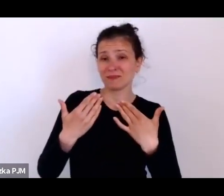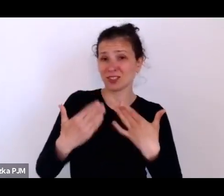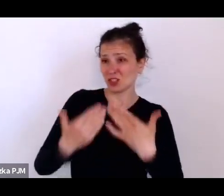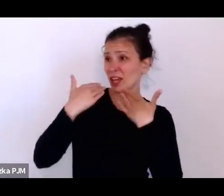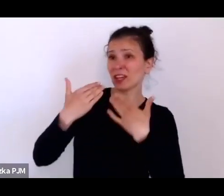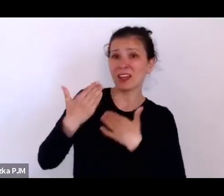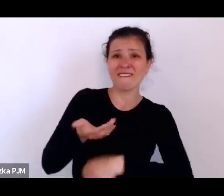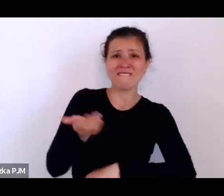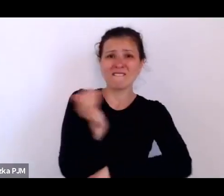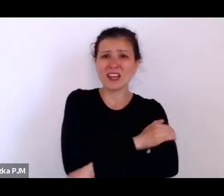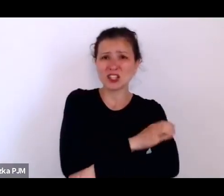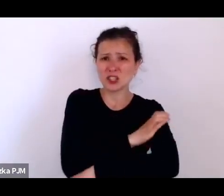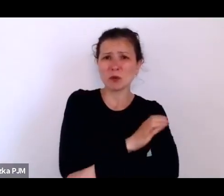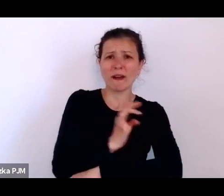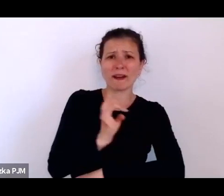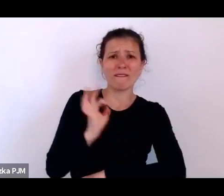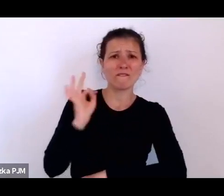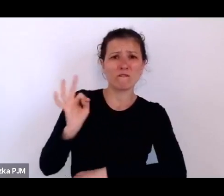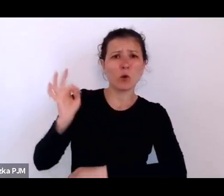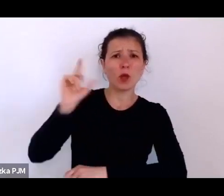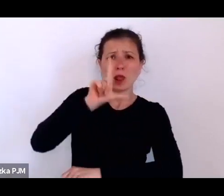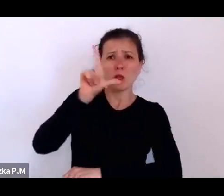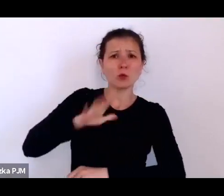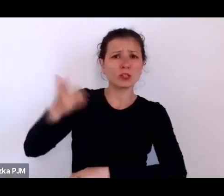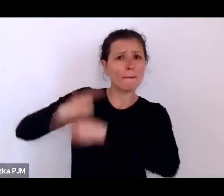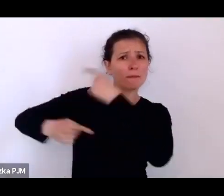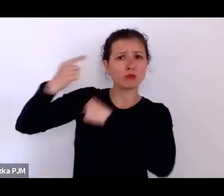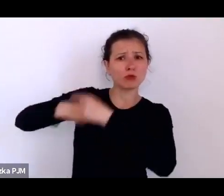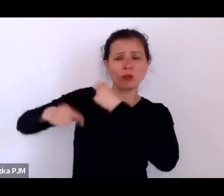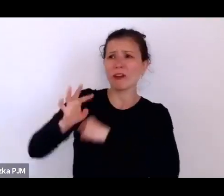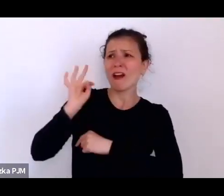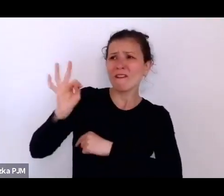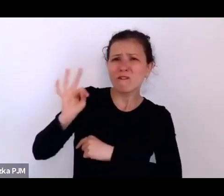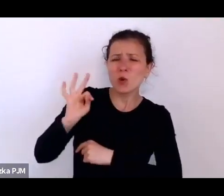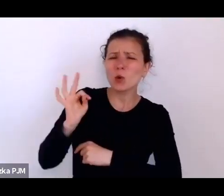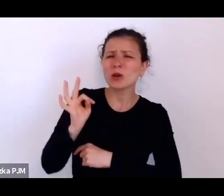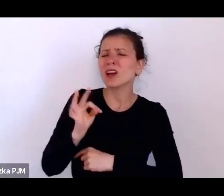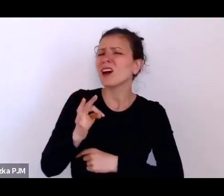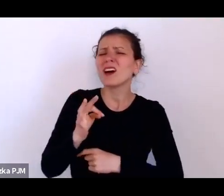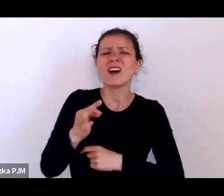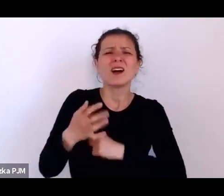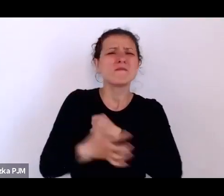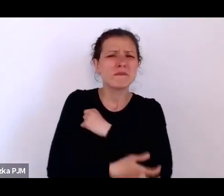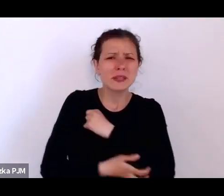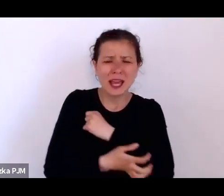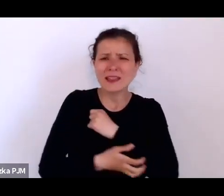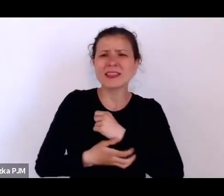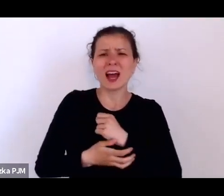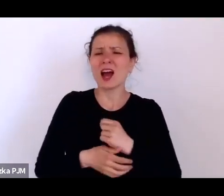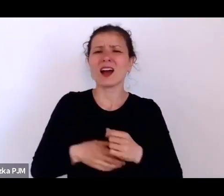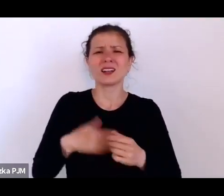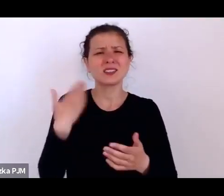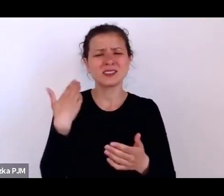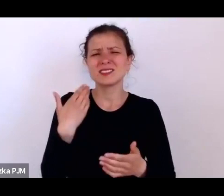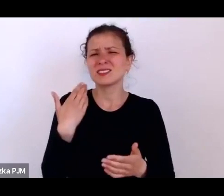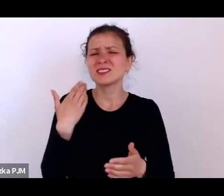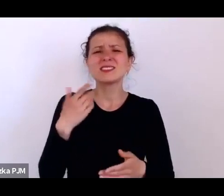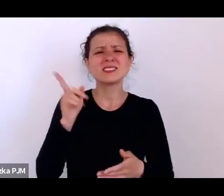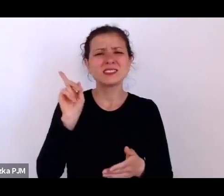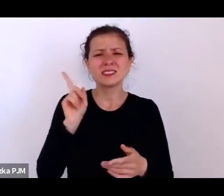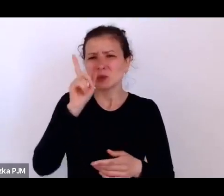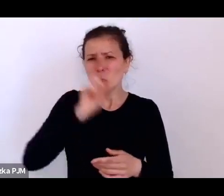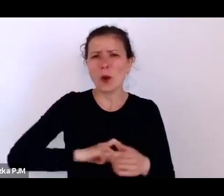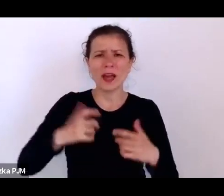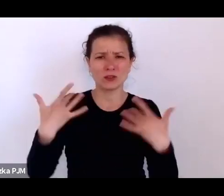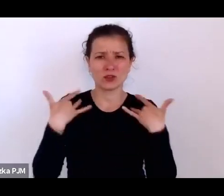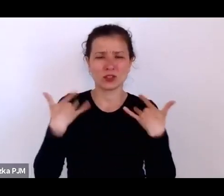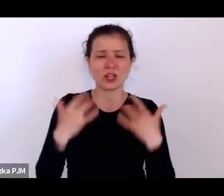i ich niedoli, ich naprawdę wielkiej biedzie i wysiłku, też jakiejś takiej pokorze wobec rzeczywistości